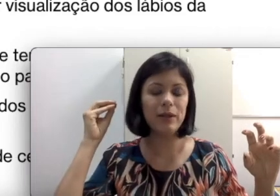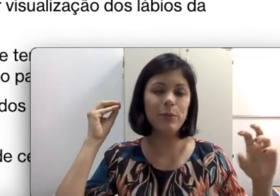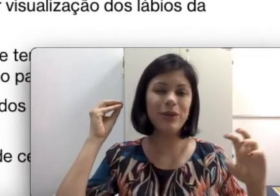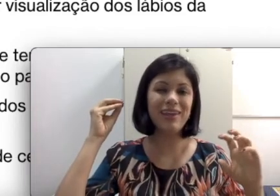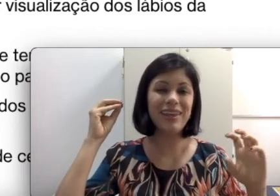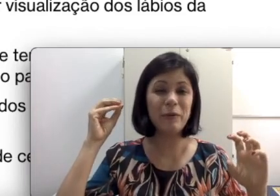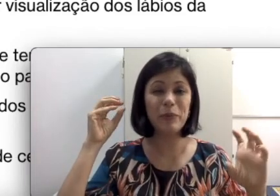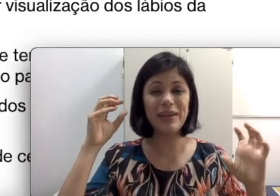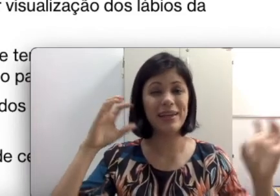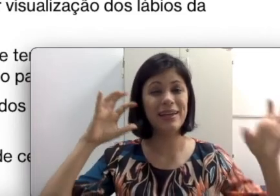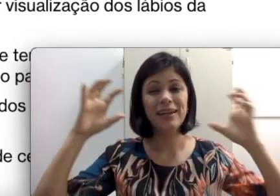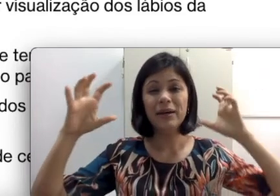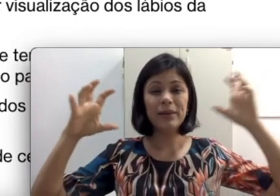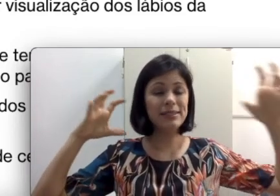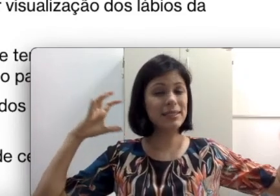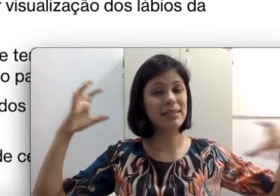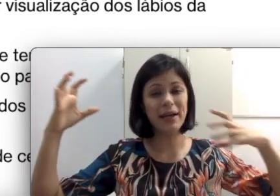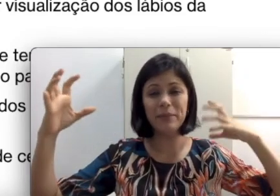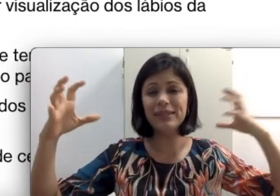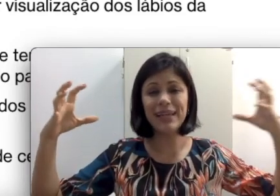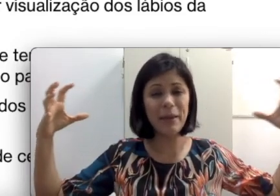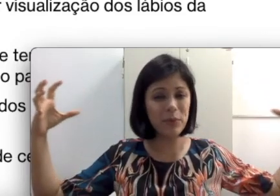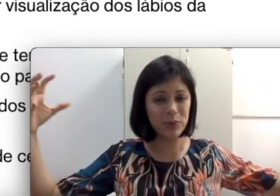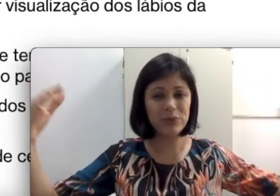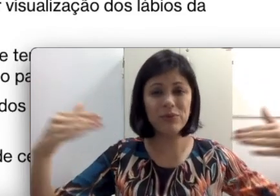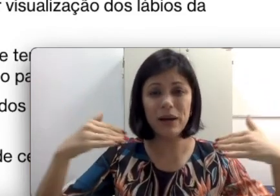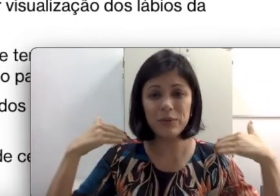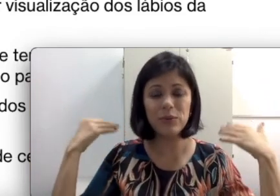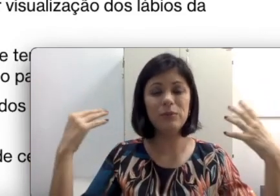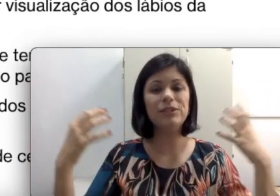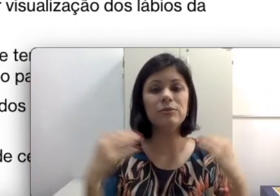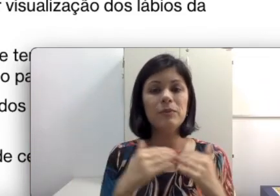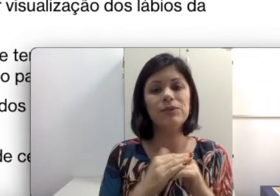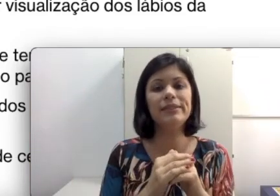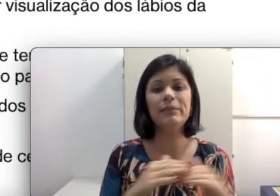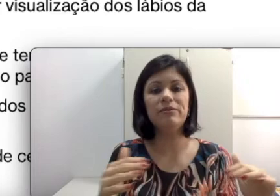um pouquinho para descansar a cabeça. é muito barulho. Imagina uma pessoa que sempre